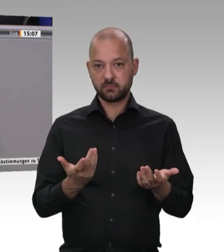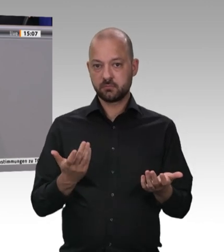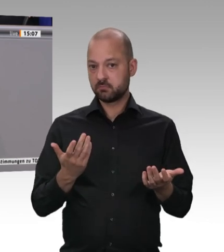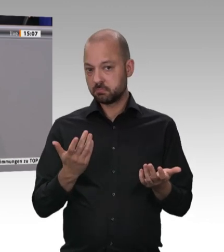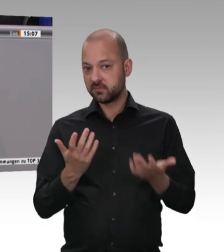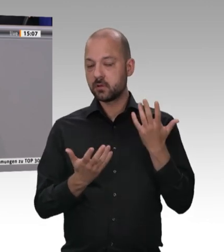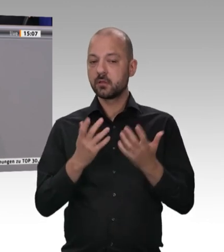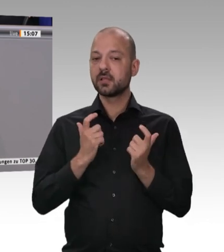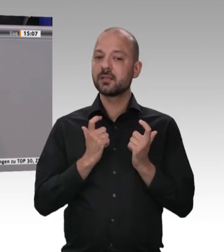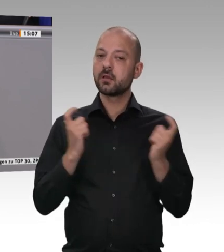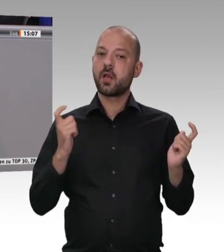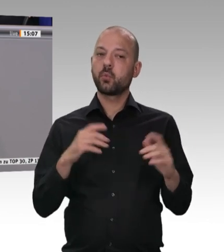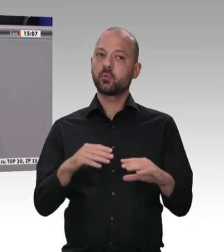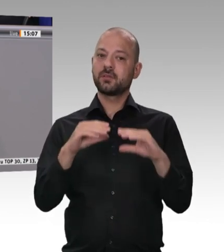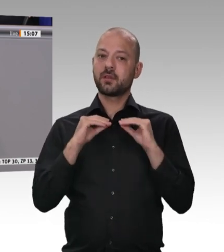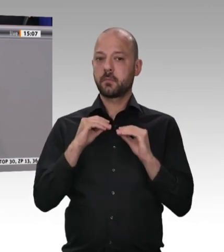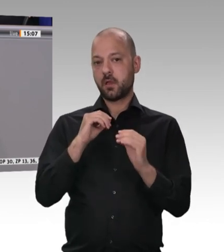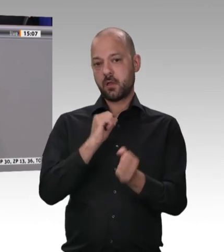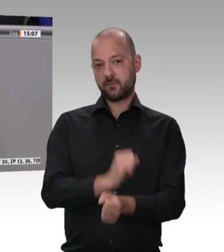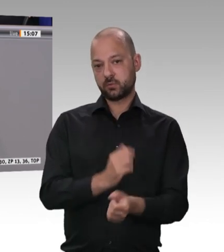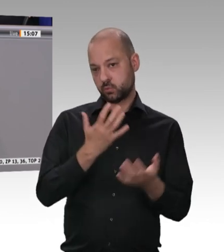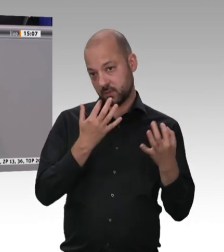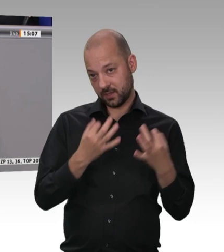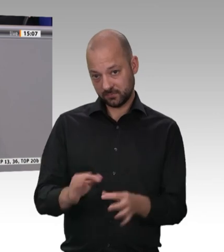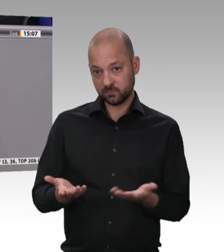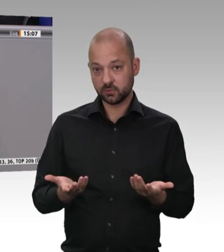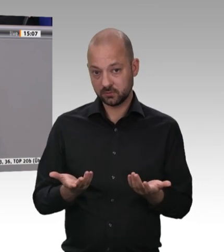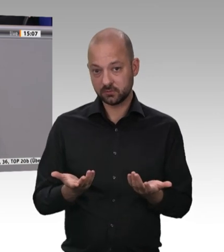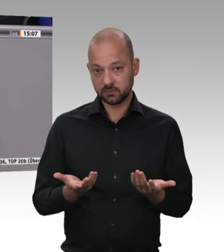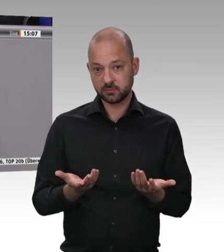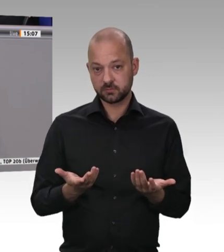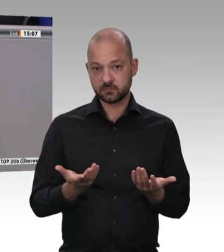ist, um das Beste für die Arbeitnehmerinnen und Arbeitnehmer in dieser Branche zu erreichen.